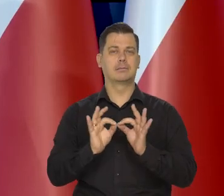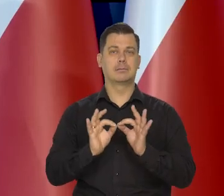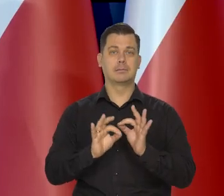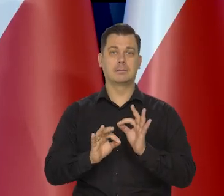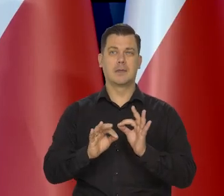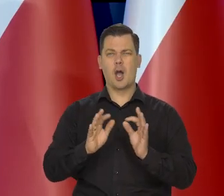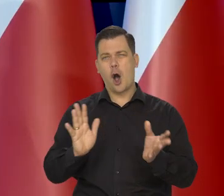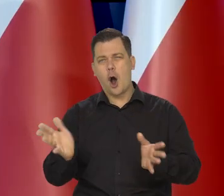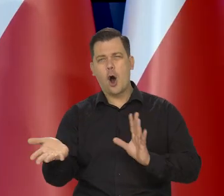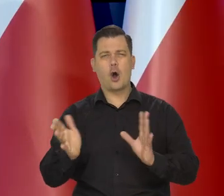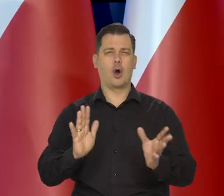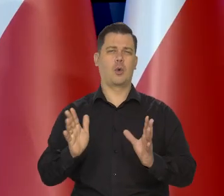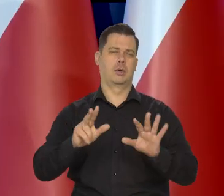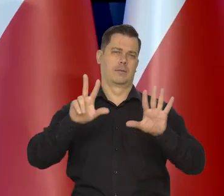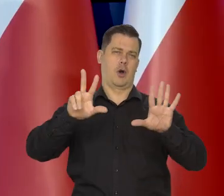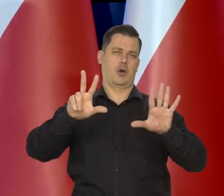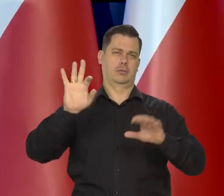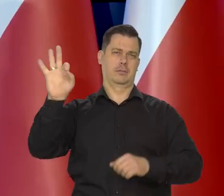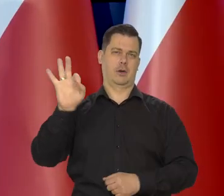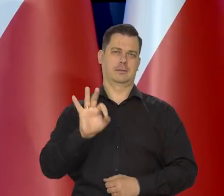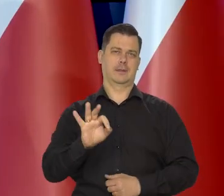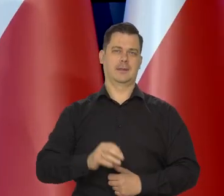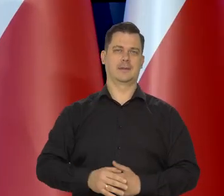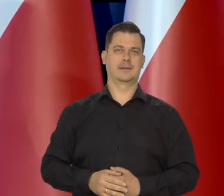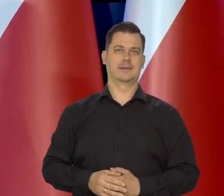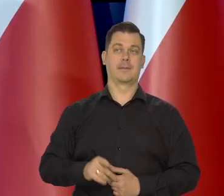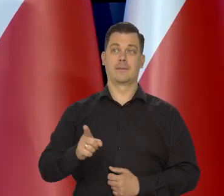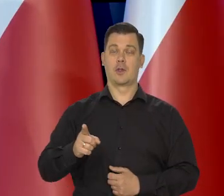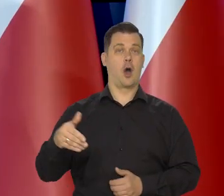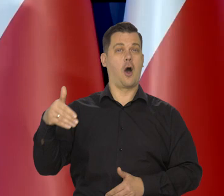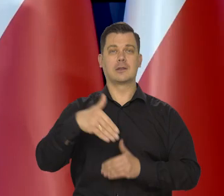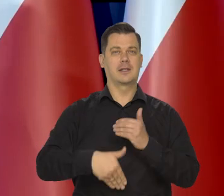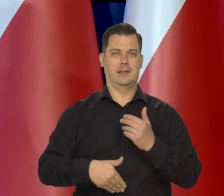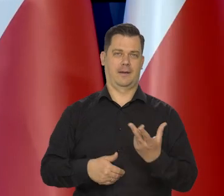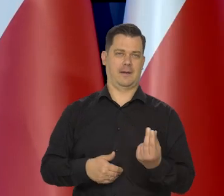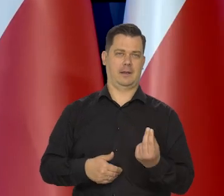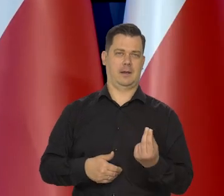ale nasze projekcje pokazują, że to będzie gdzieś koło 8% w ostatnim kwartale,